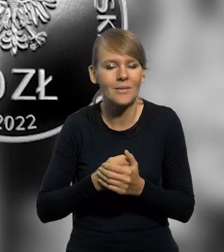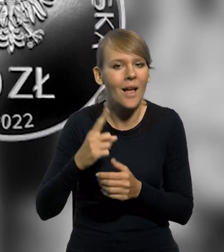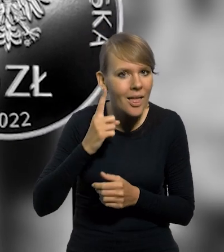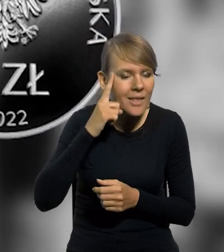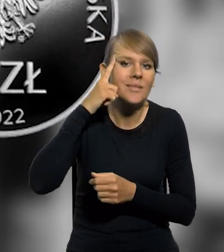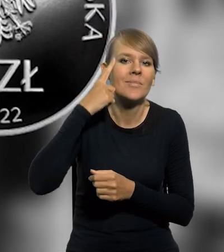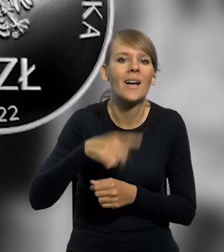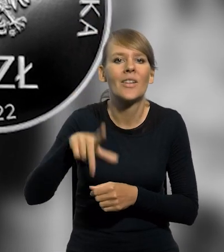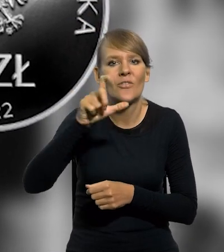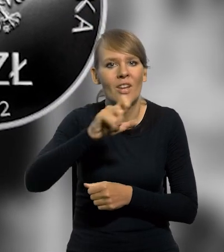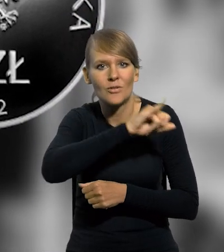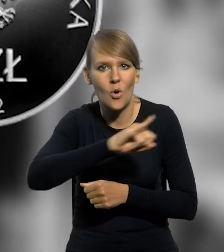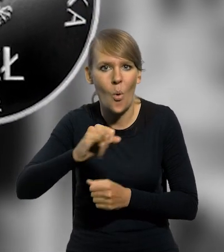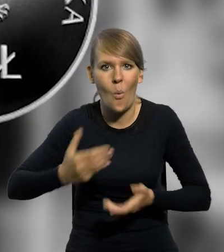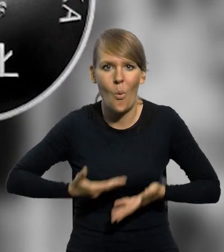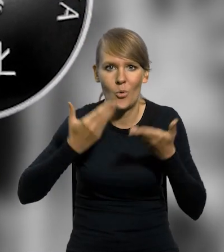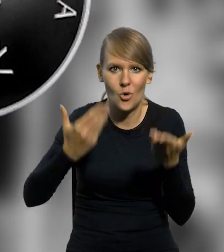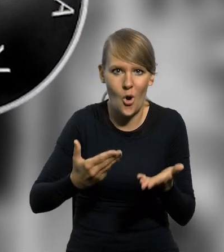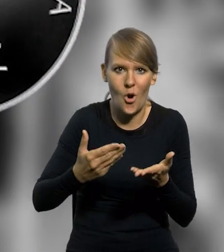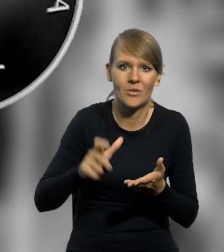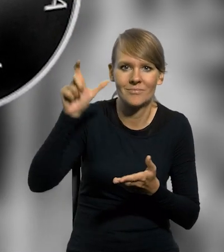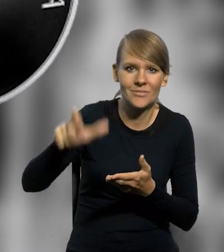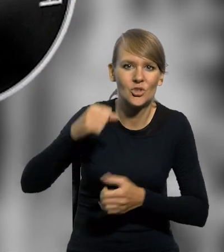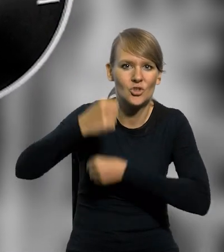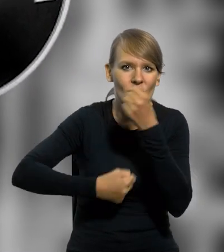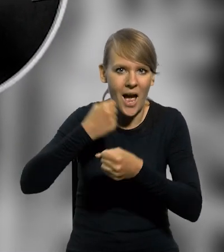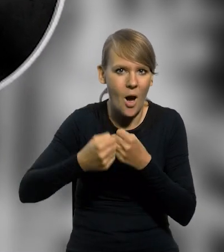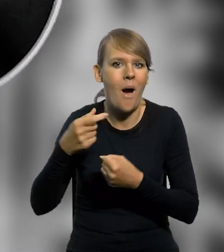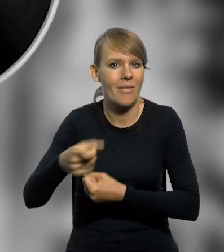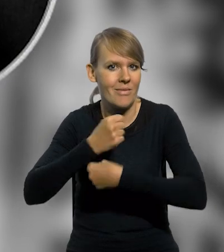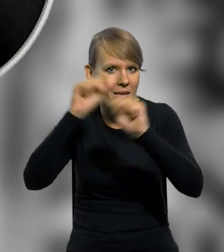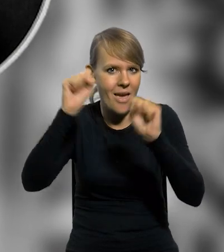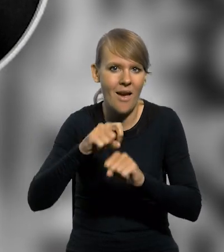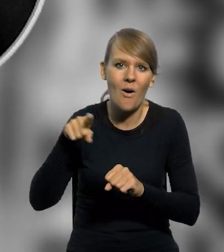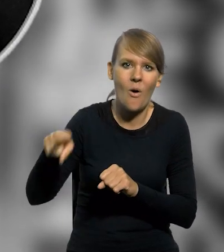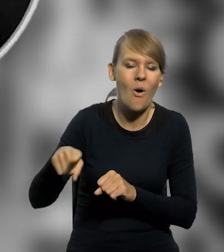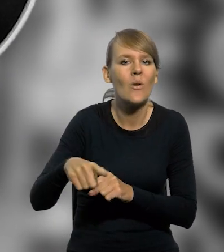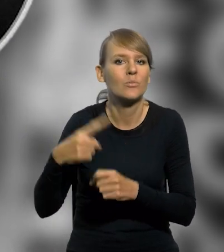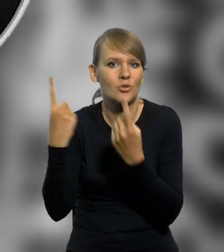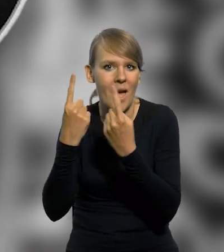upamiętniającą dwusetną rocznicę urodzin tego działacza niepodległościowego i pioniera przemysłu naftowego.